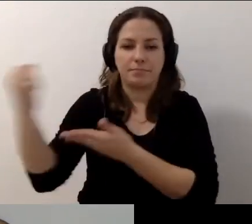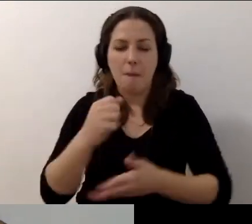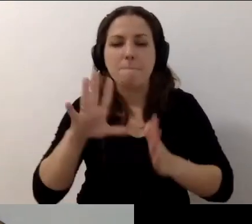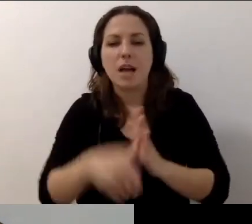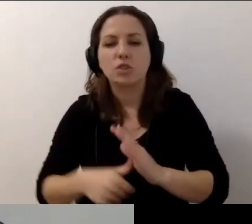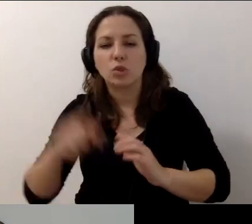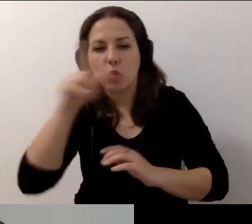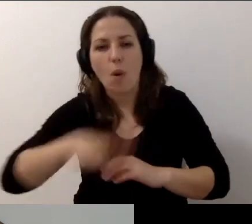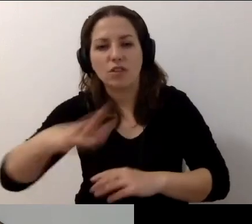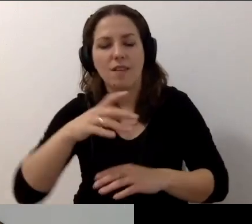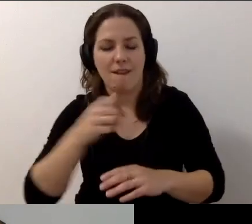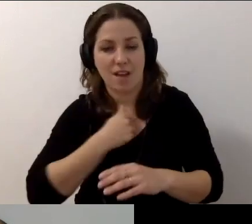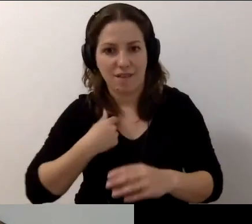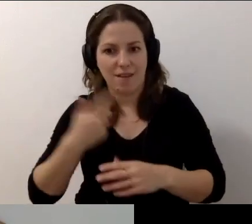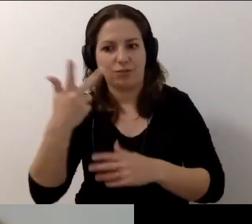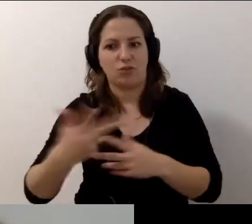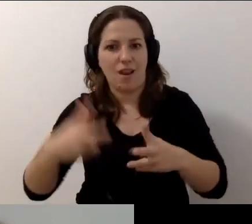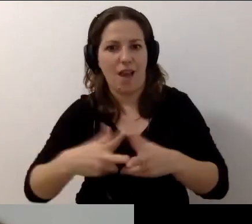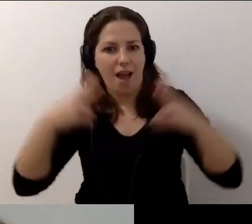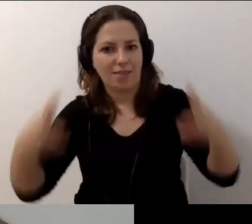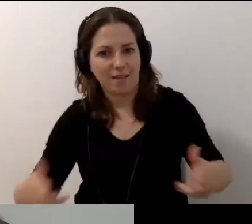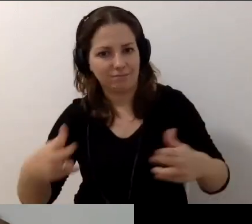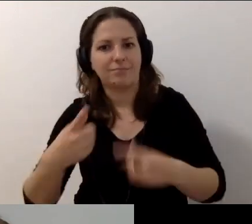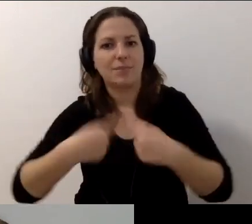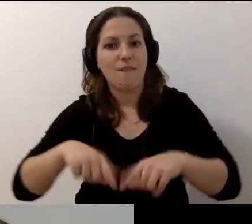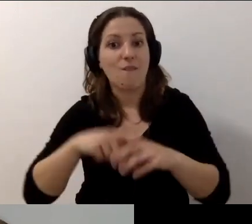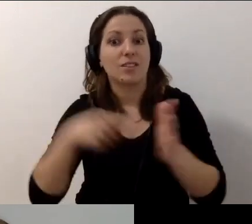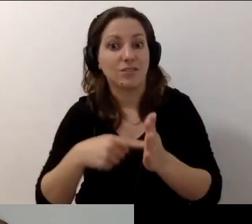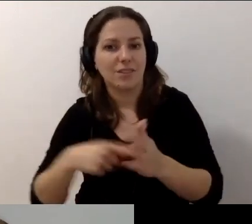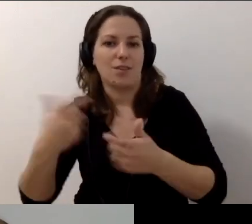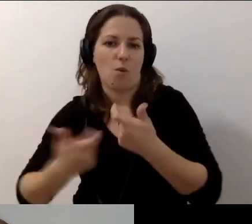Trwa 3 lata i dla m.st. Warszawy realizuje go Fundacja Kultury bez Barier.